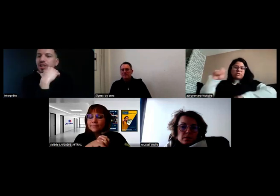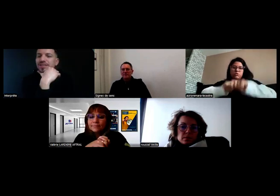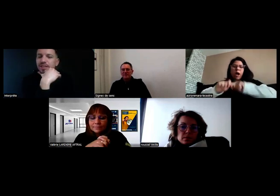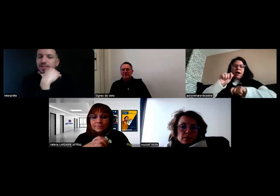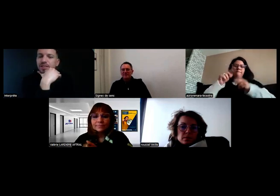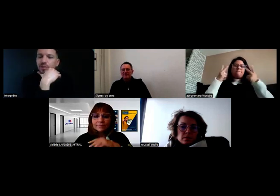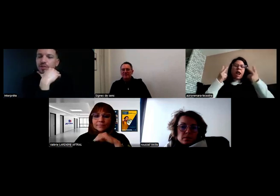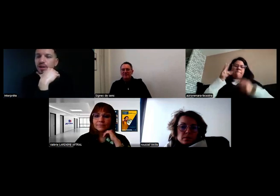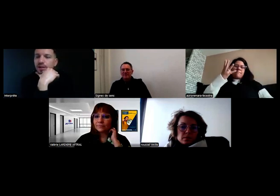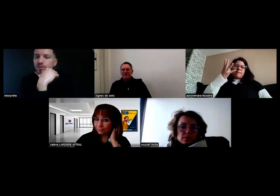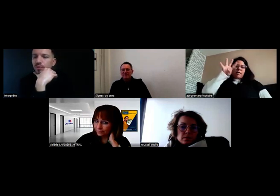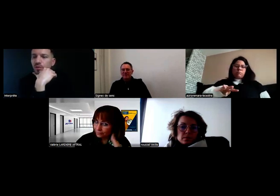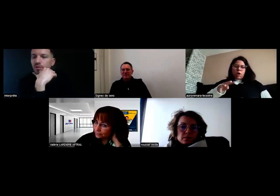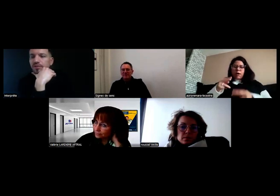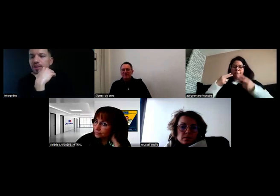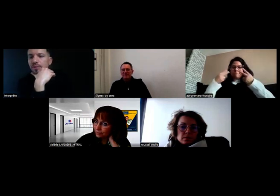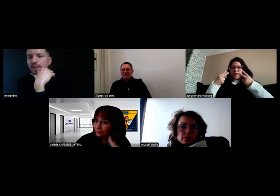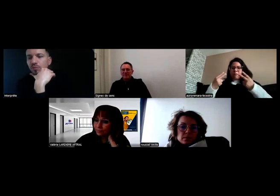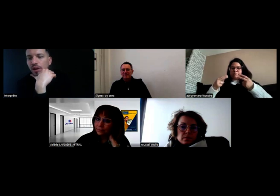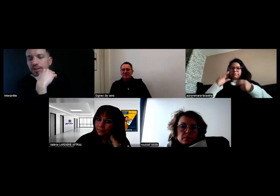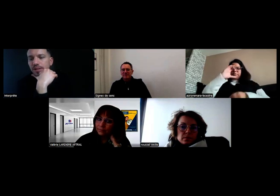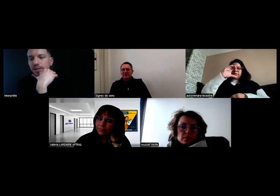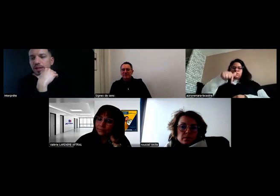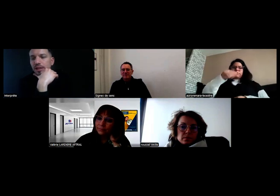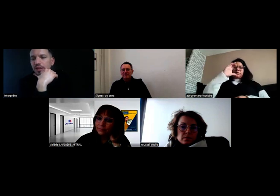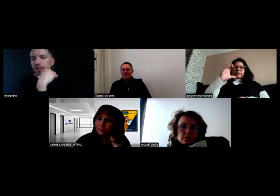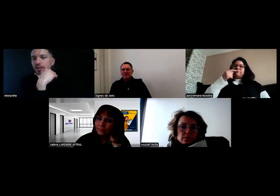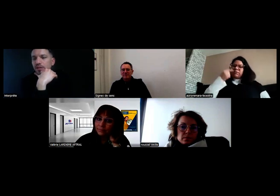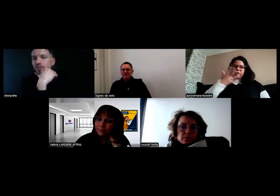J'ai un certificat provisoire actuellement qui est valable 4 mois.